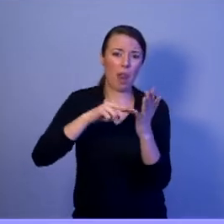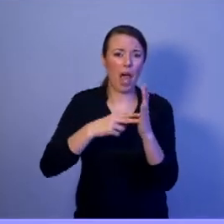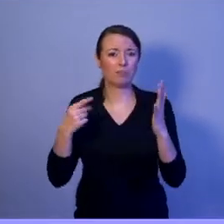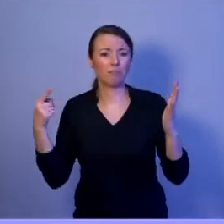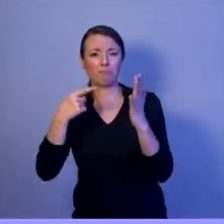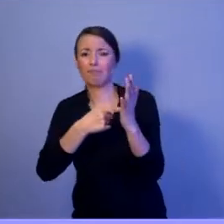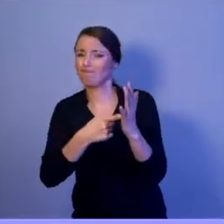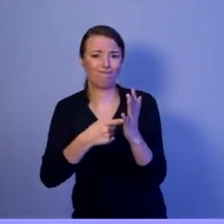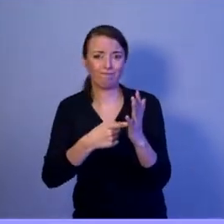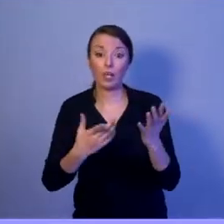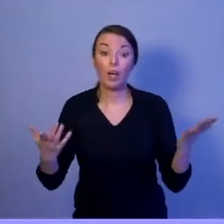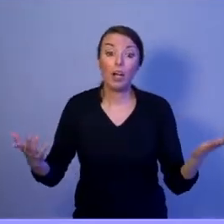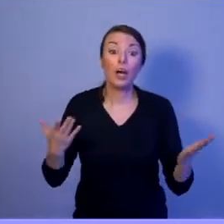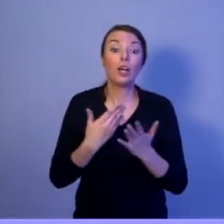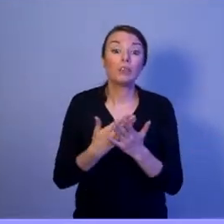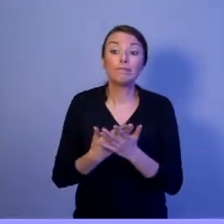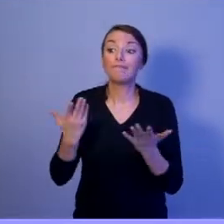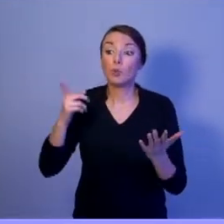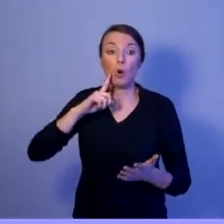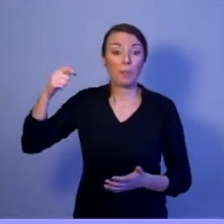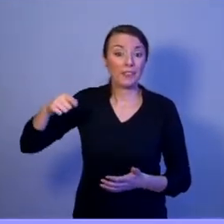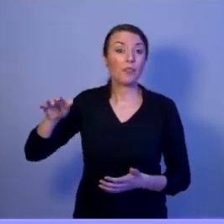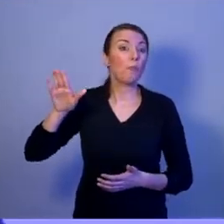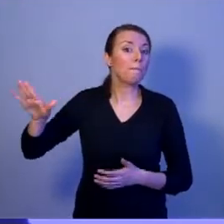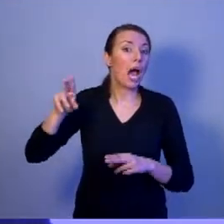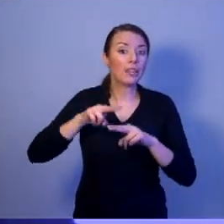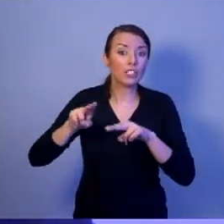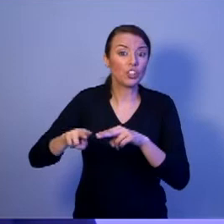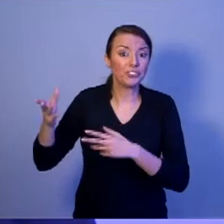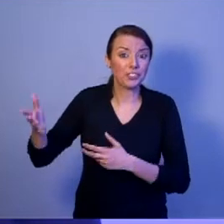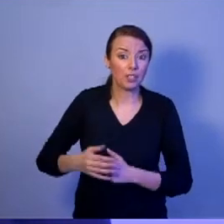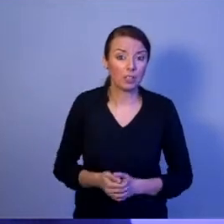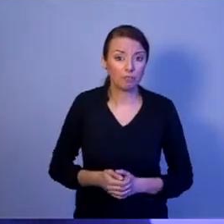Prezydent ma takie narzędzia To nie kto inny, tylko prezydent